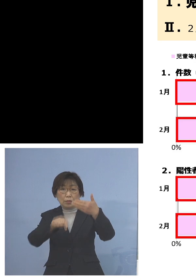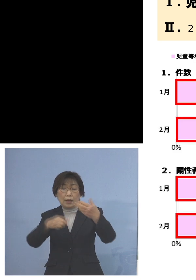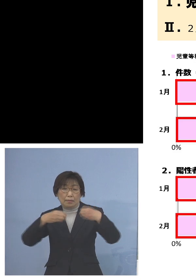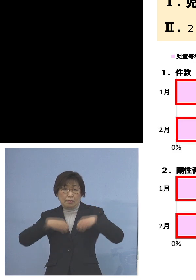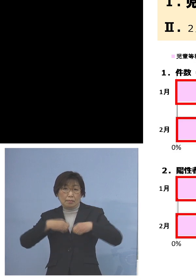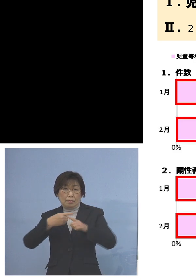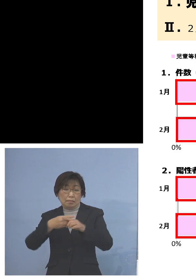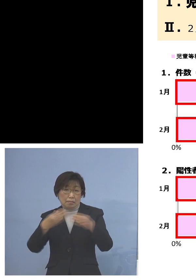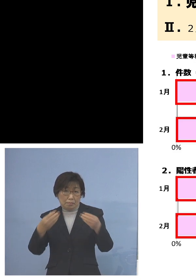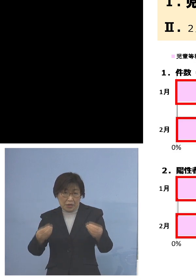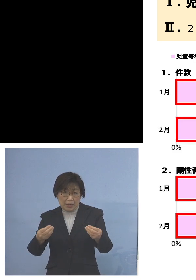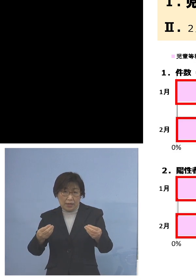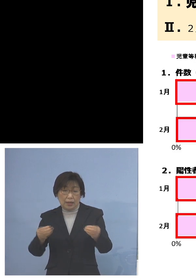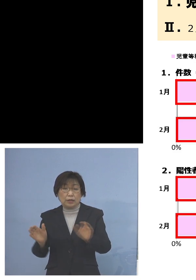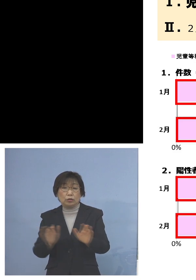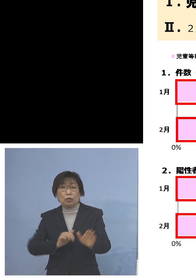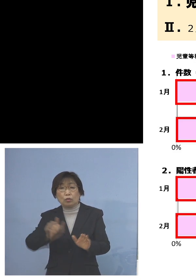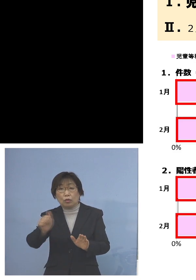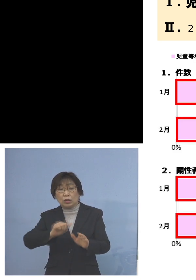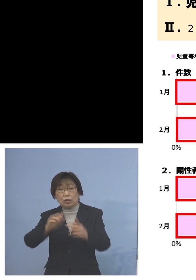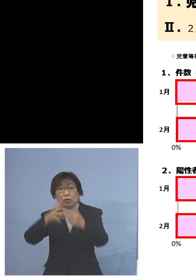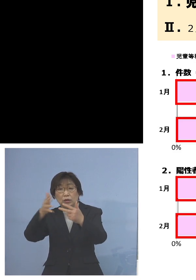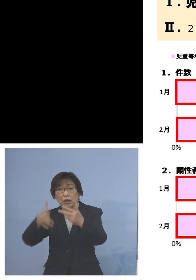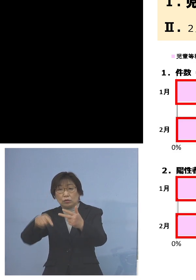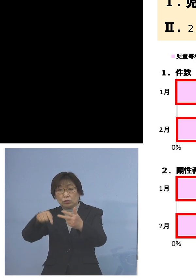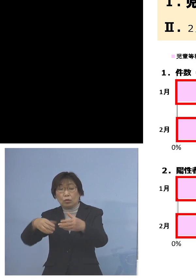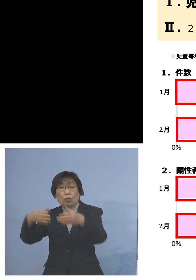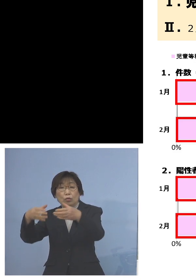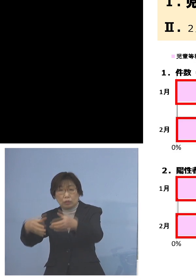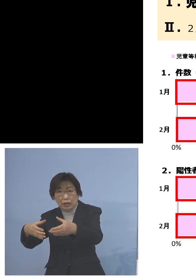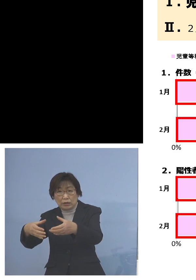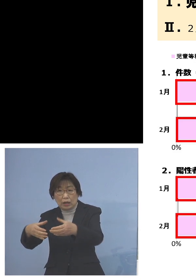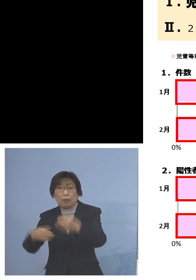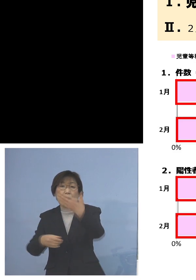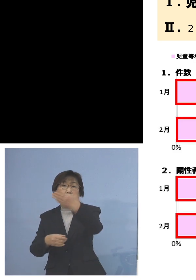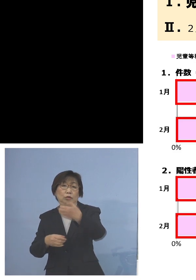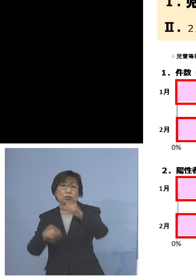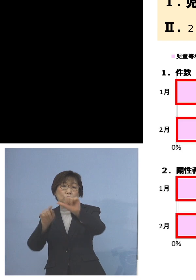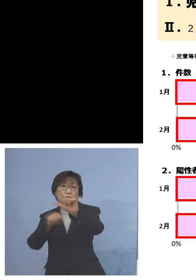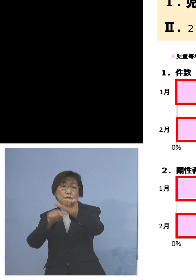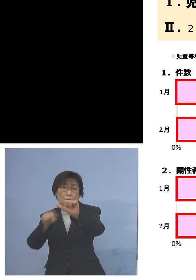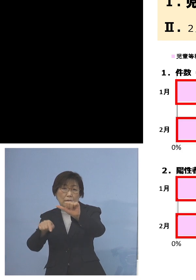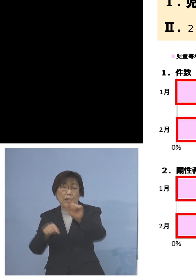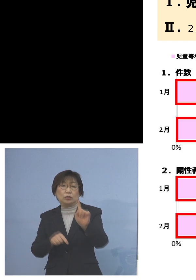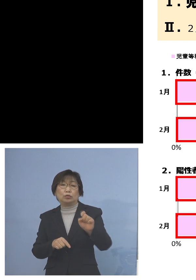児童等利用施設でのクラスターでは 95名、18パーセント